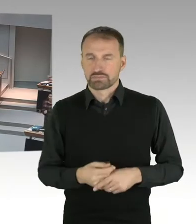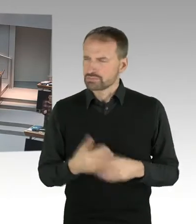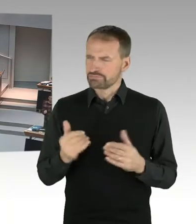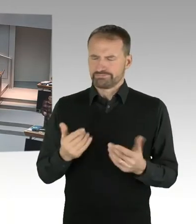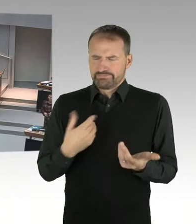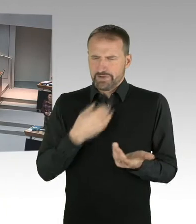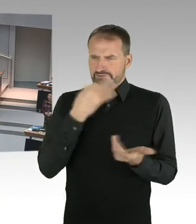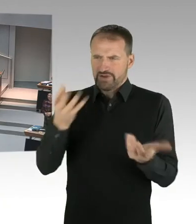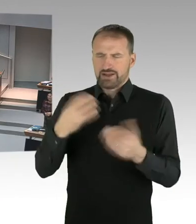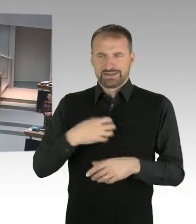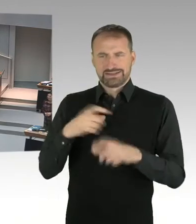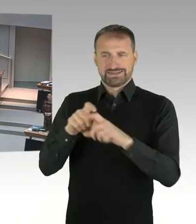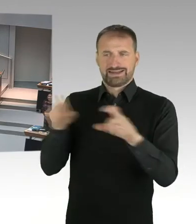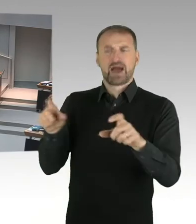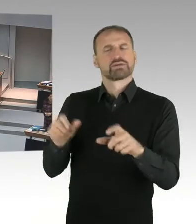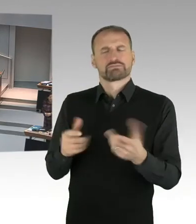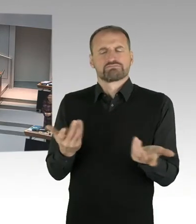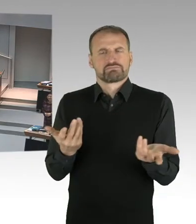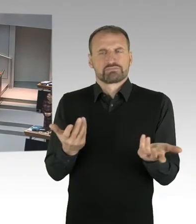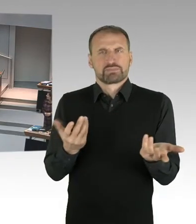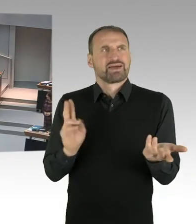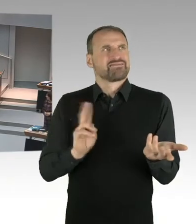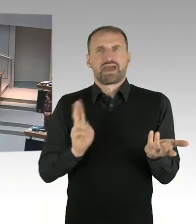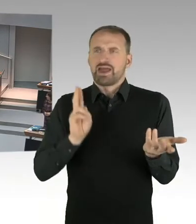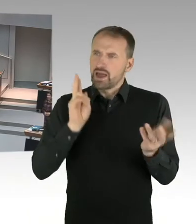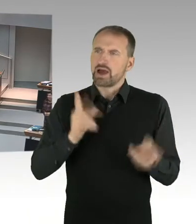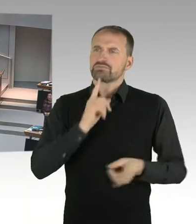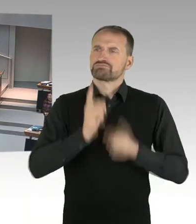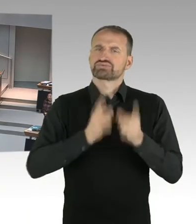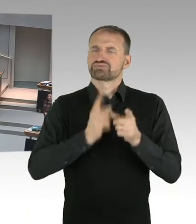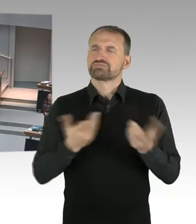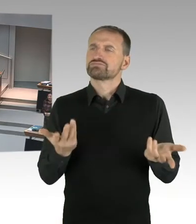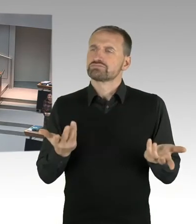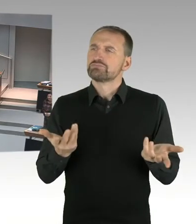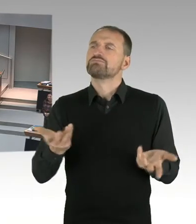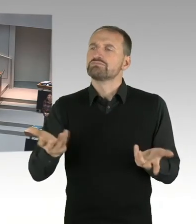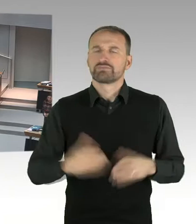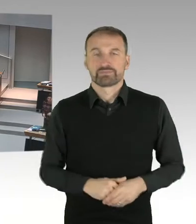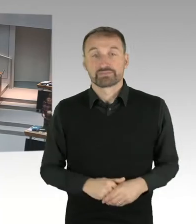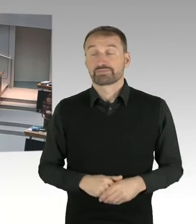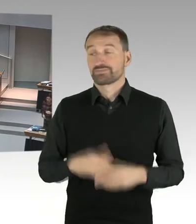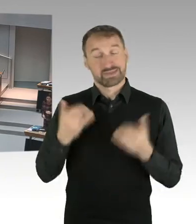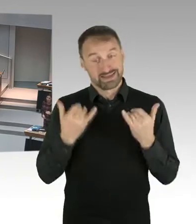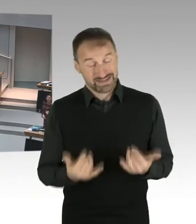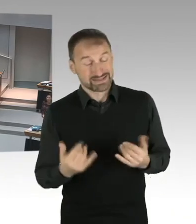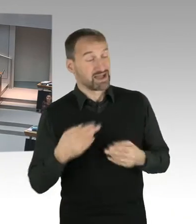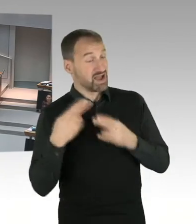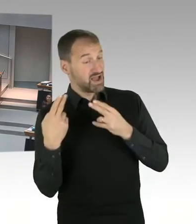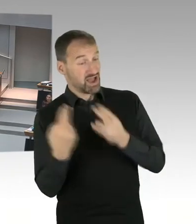(Sprecherwechsel) Sehr geehrter Herr Präsident, sehr geehrte Abgeordnete. Sie haben ja diese Woche mitbekommen,